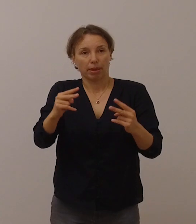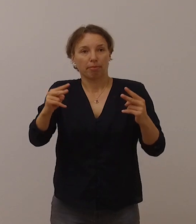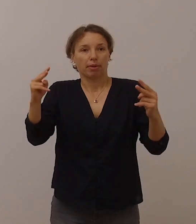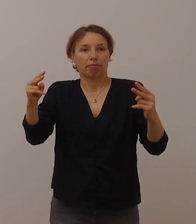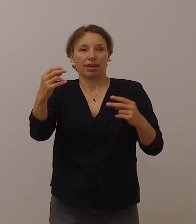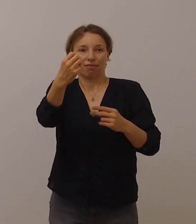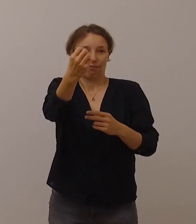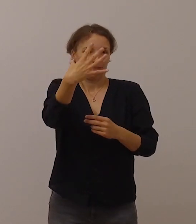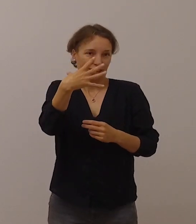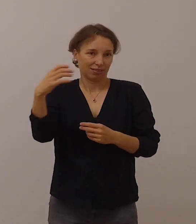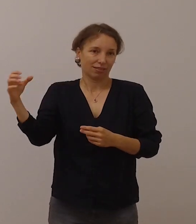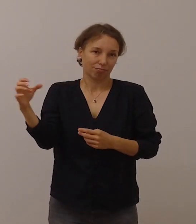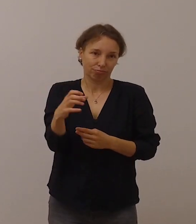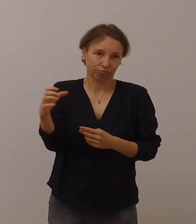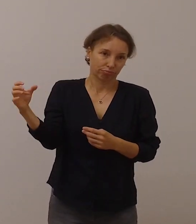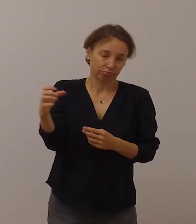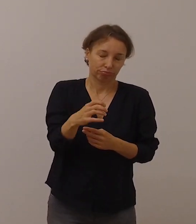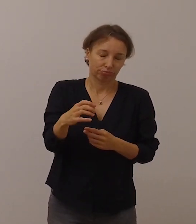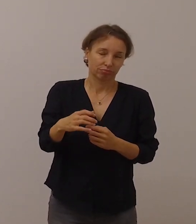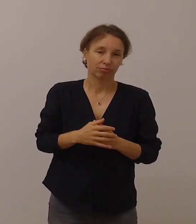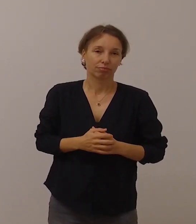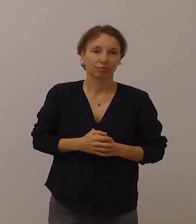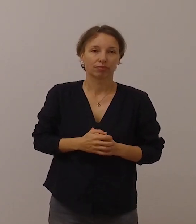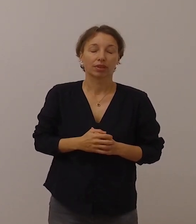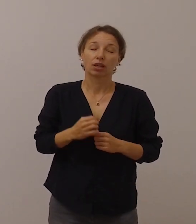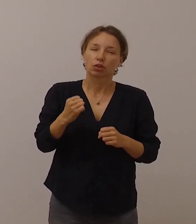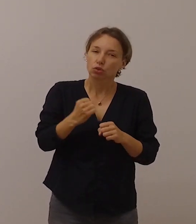aber es darf nicht übersehen werden,